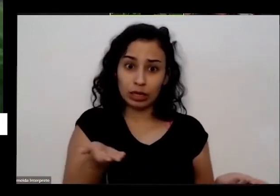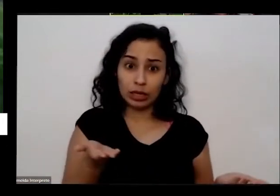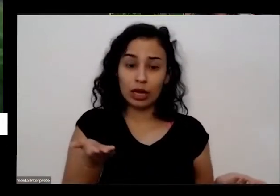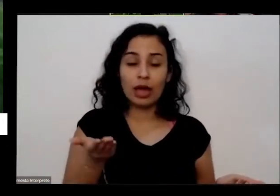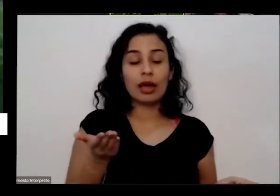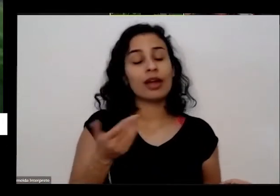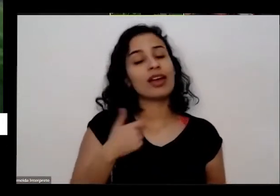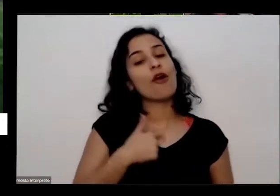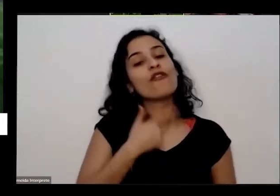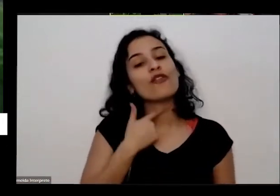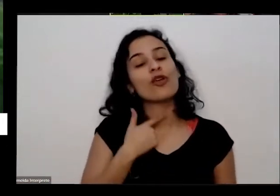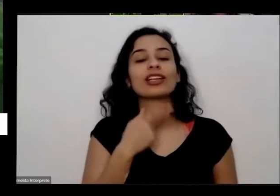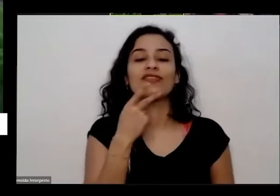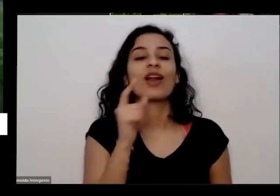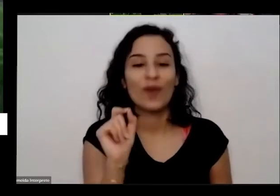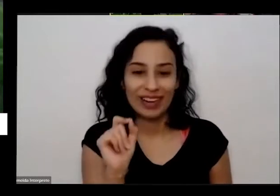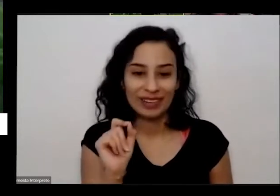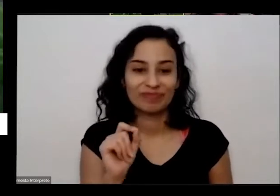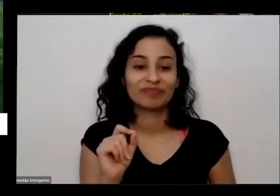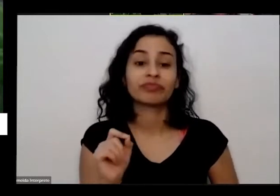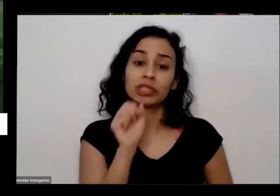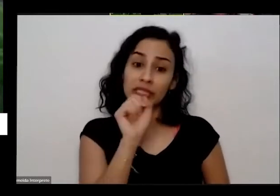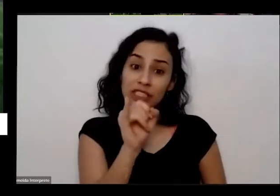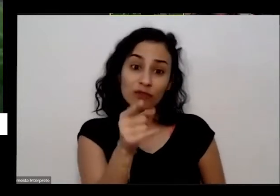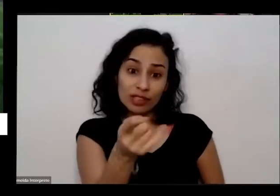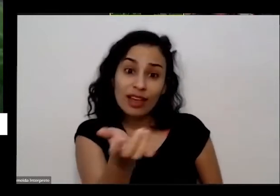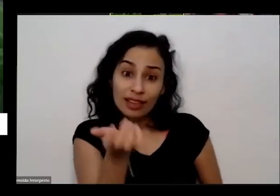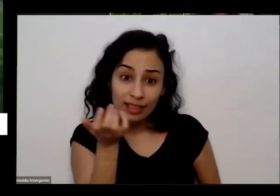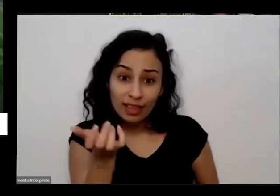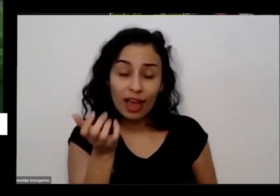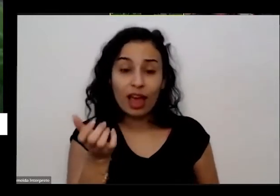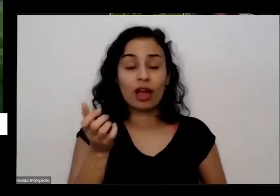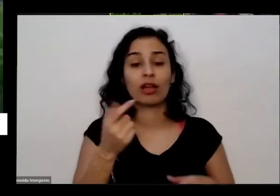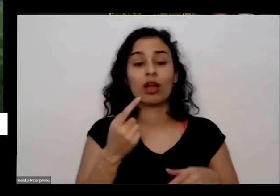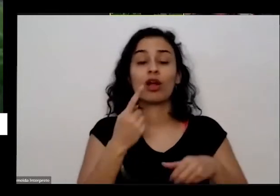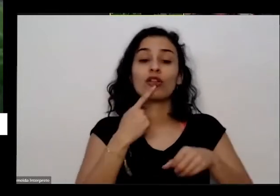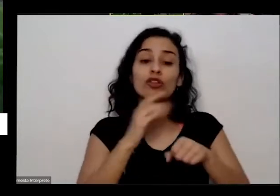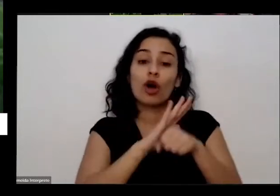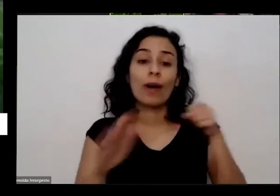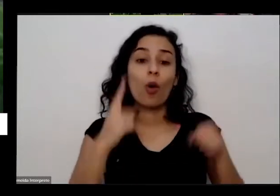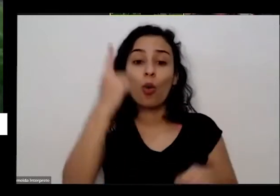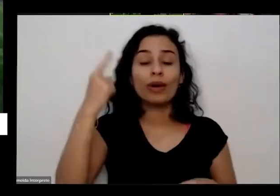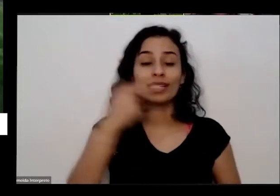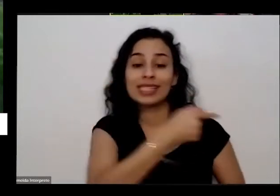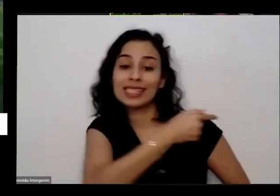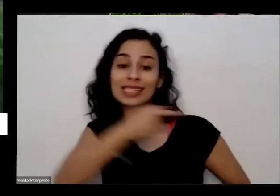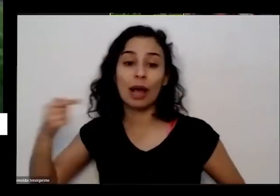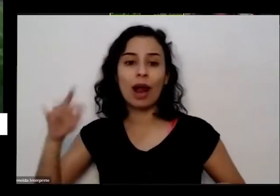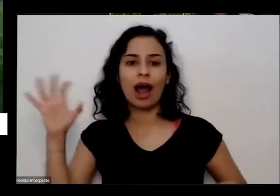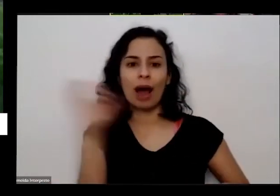olha só estou quiser ter tomate com prazo de uma semana não é porta que só vai conseguir só vai